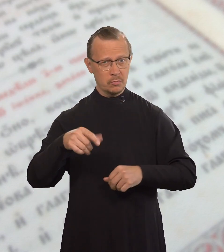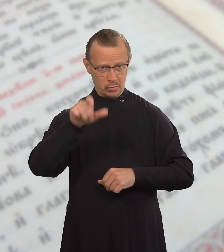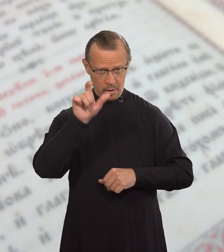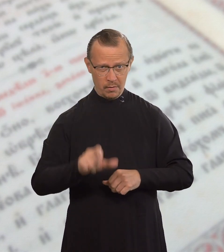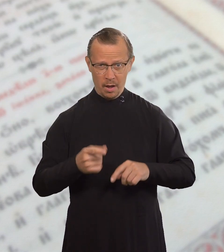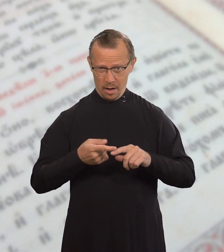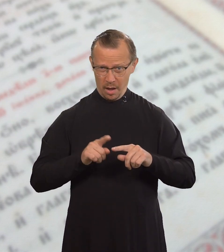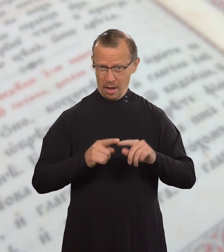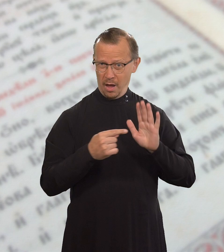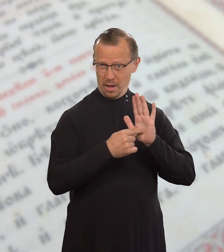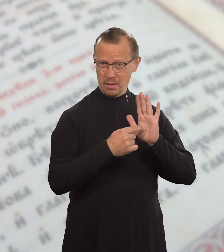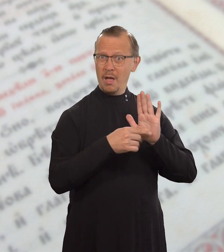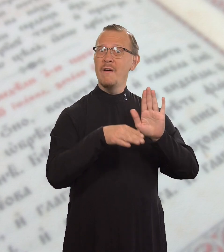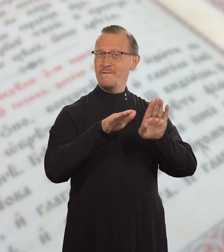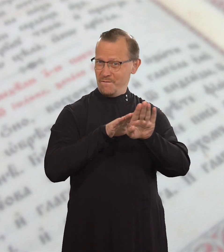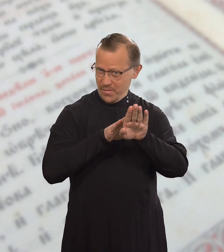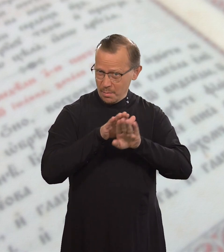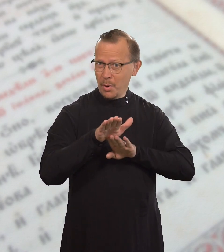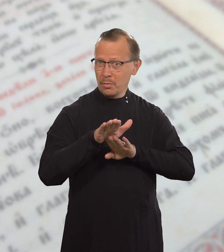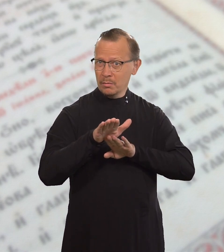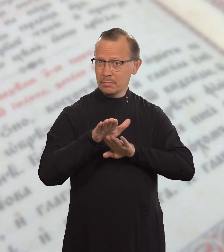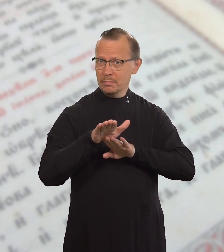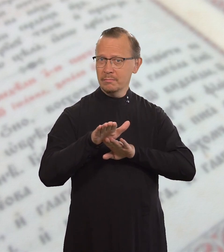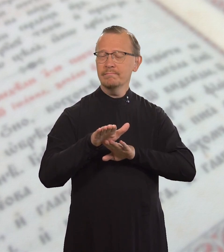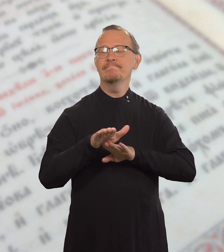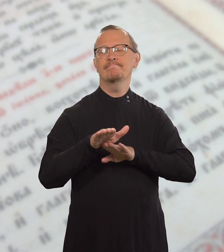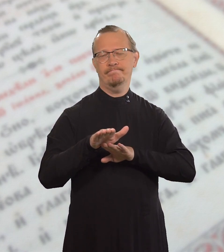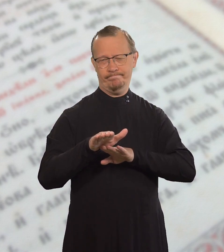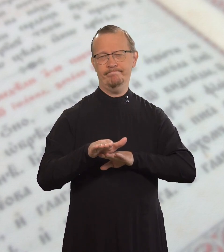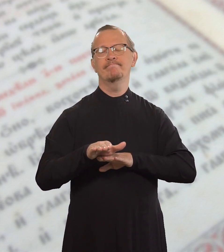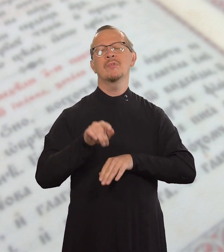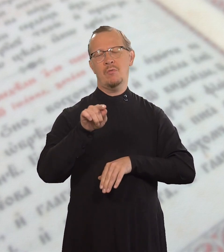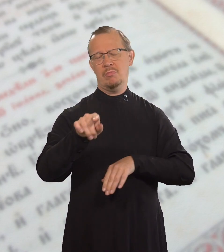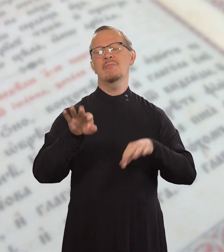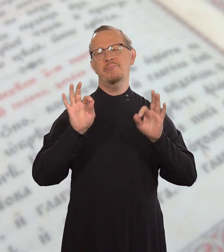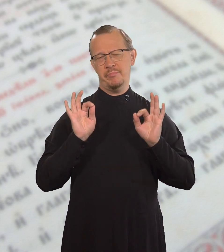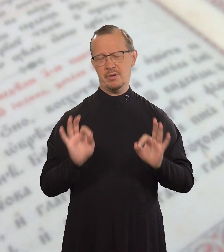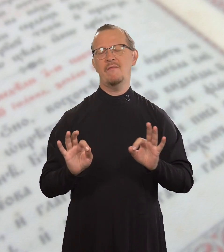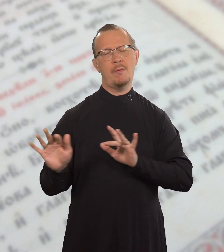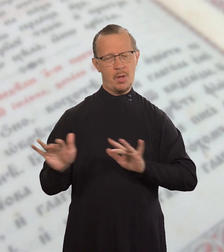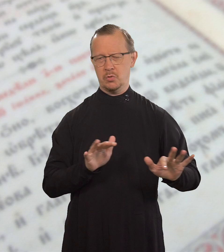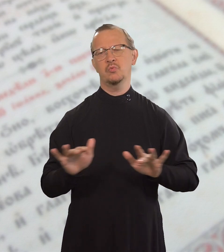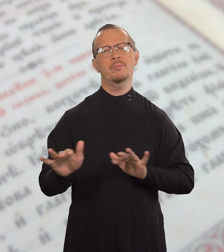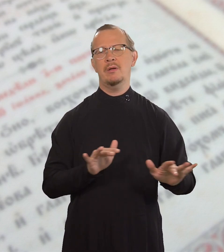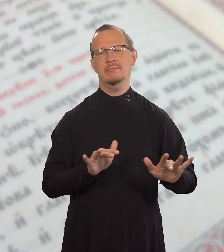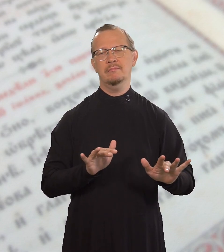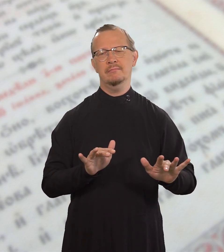Всякий, кто его соблюдает, поступает правильно.